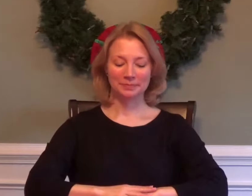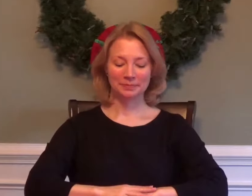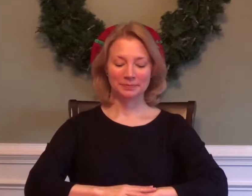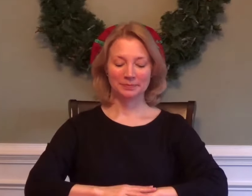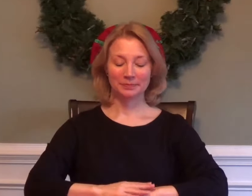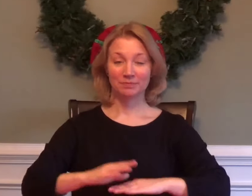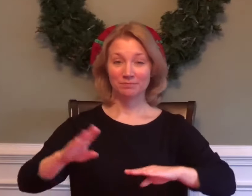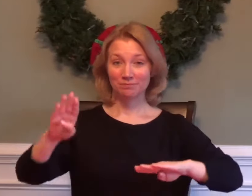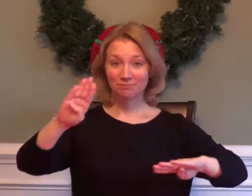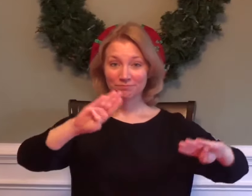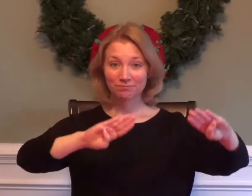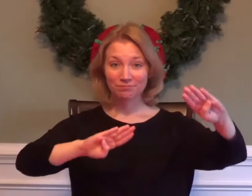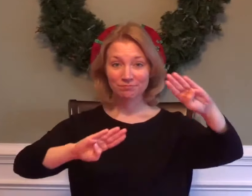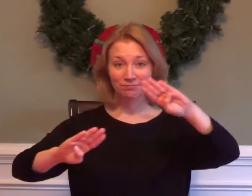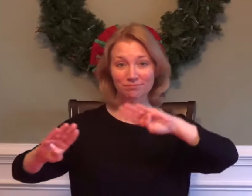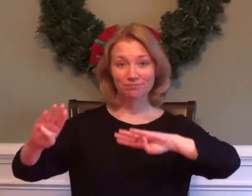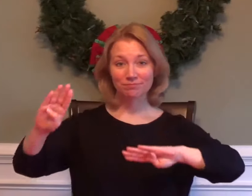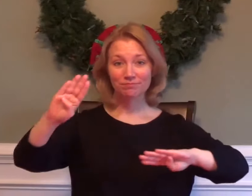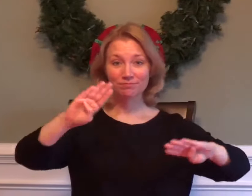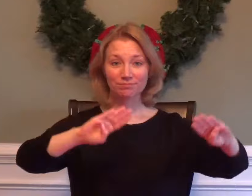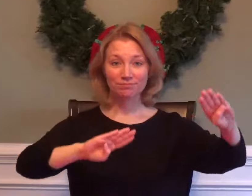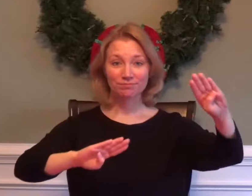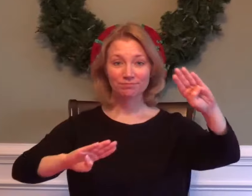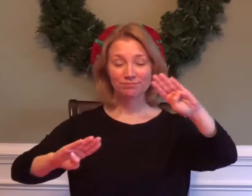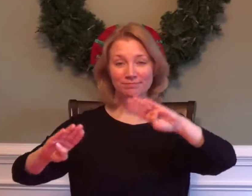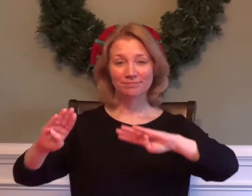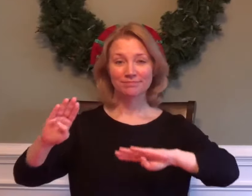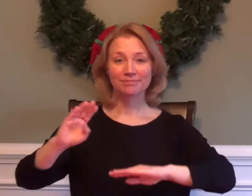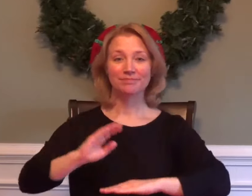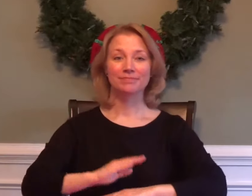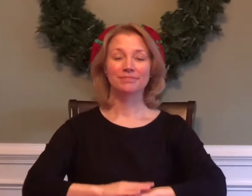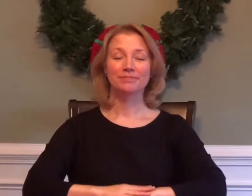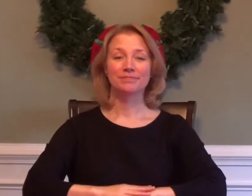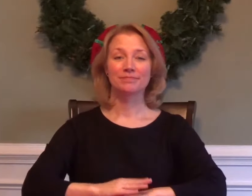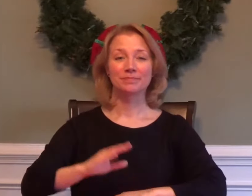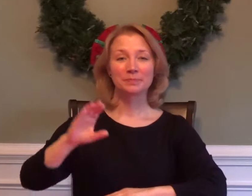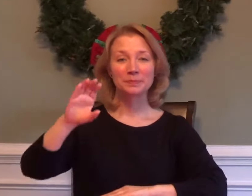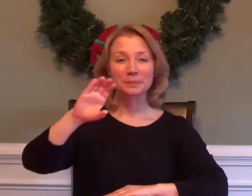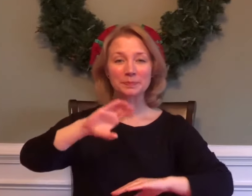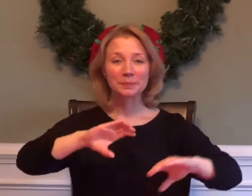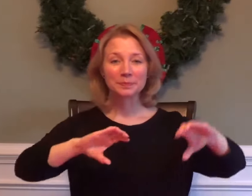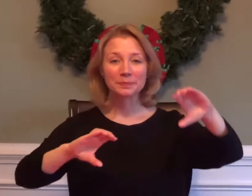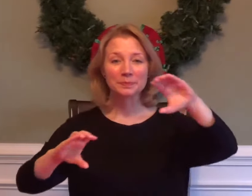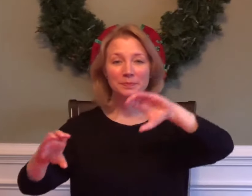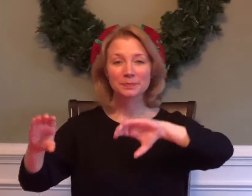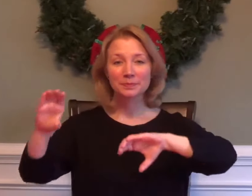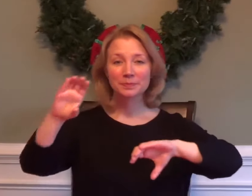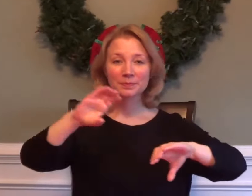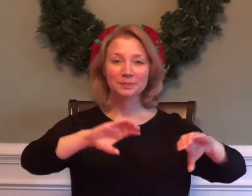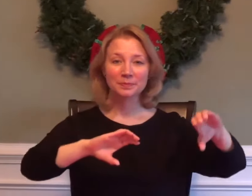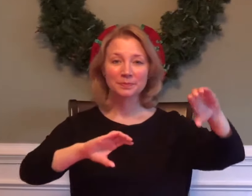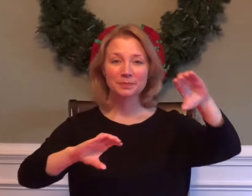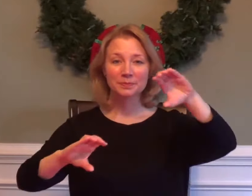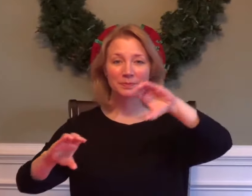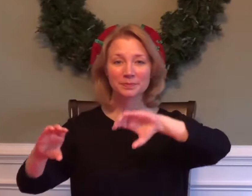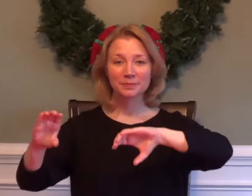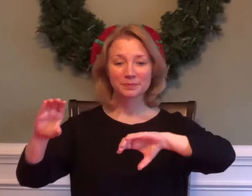BIOLOGY CHEMISTRY